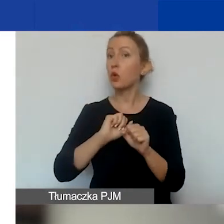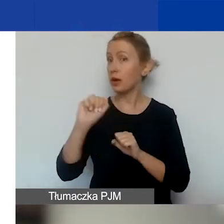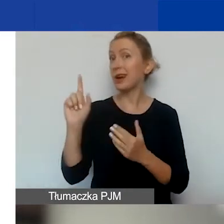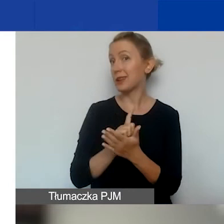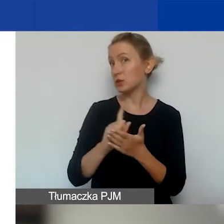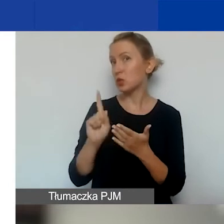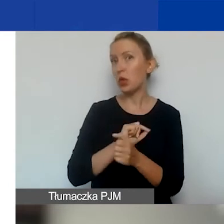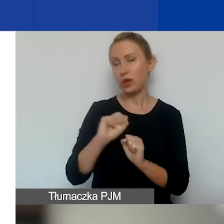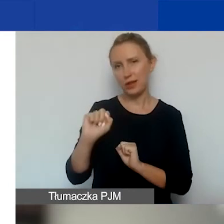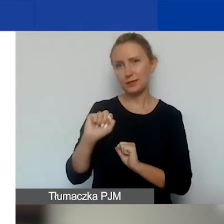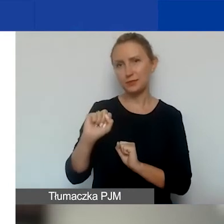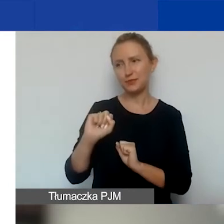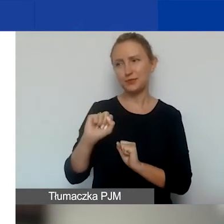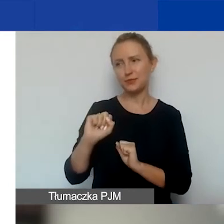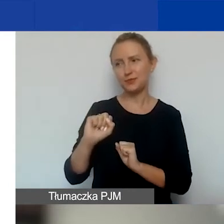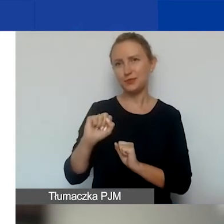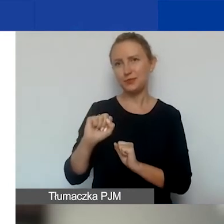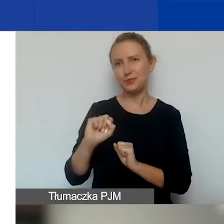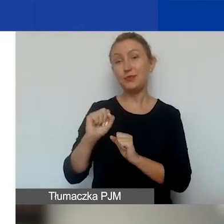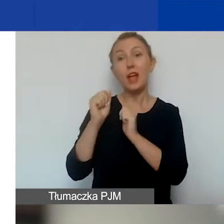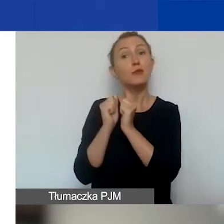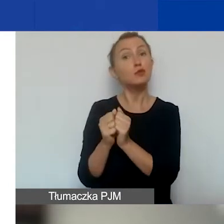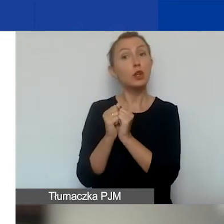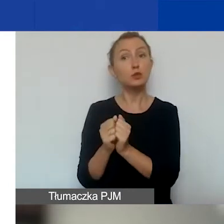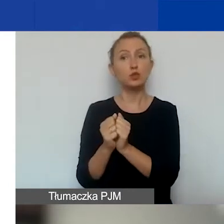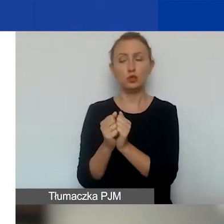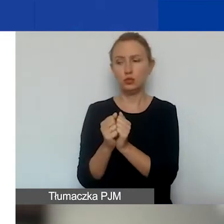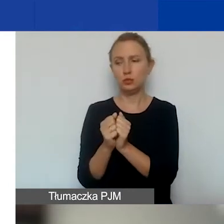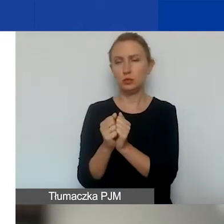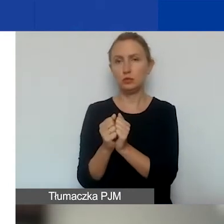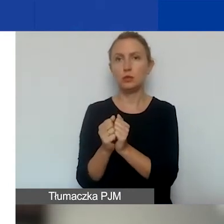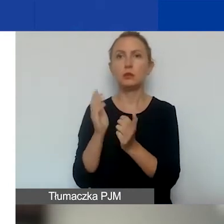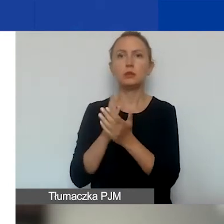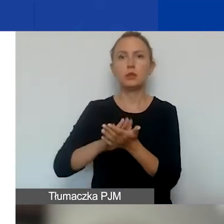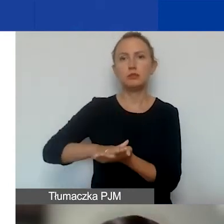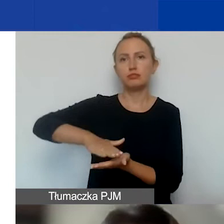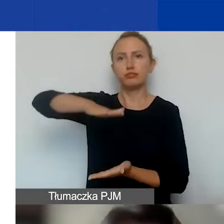że we wrześniu dostaniemy tyle wniosków dobrych,